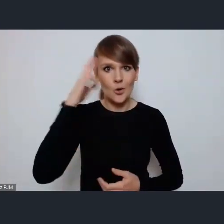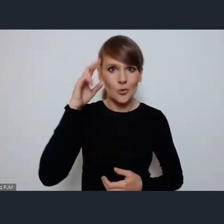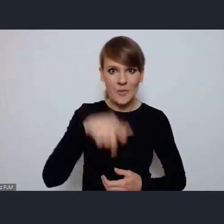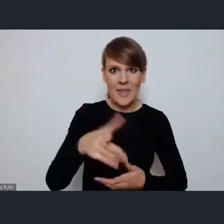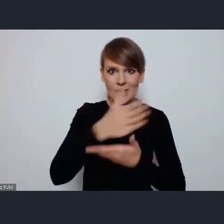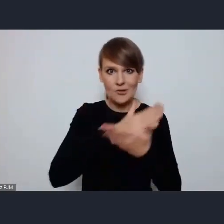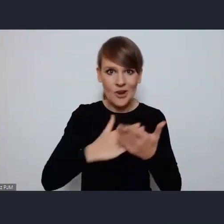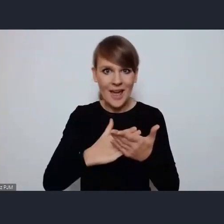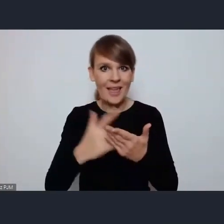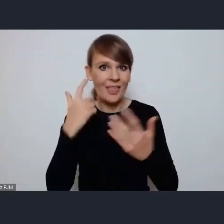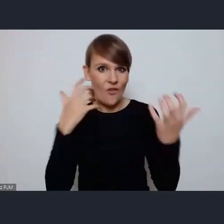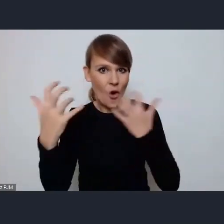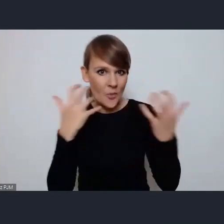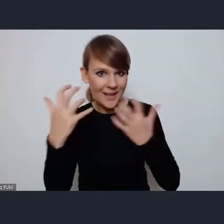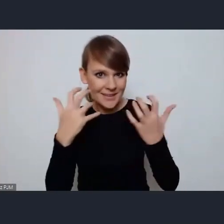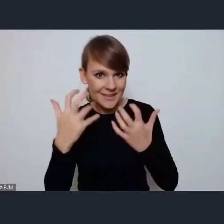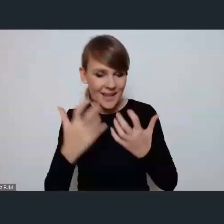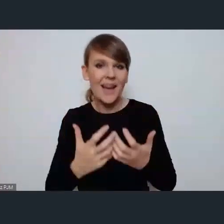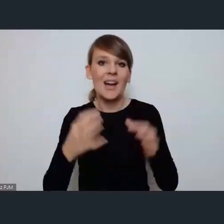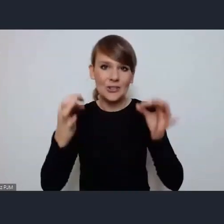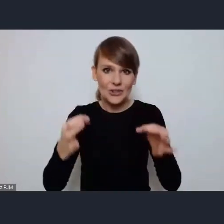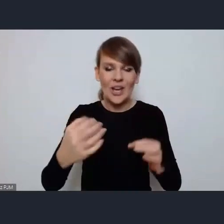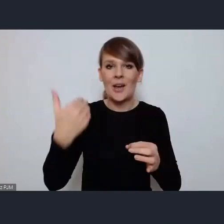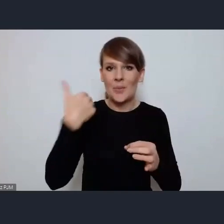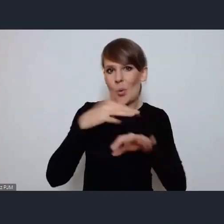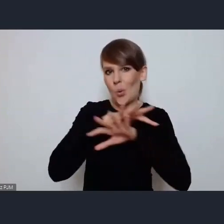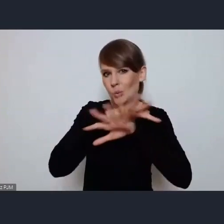dostaliście państwo dzisiaj i tak solidny pakiet informacji.